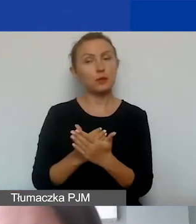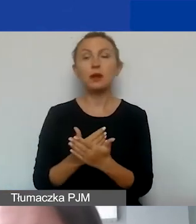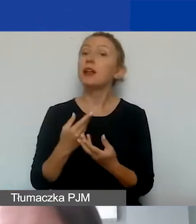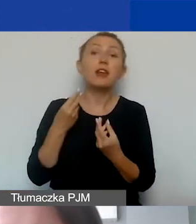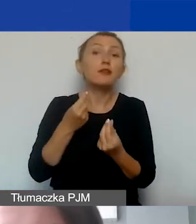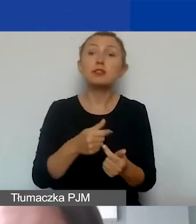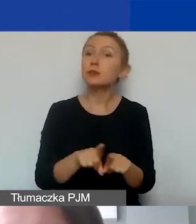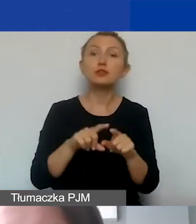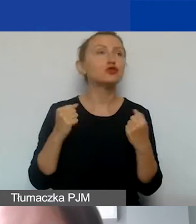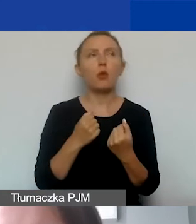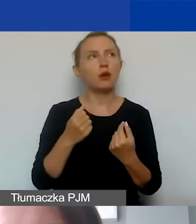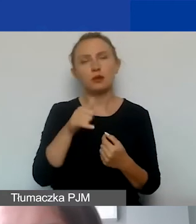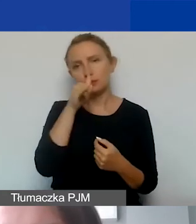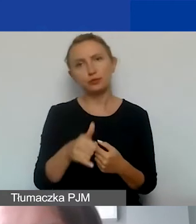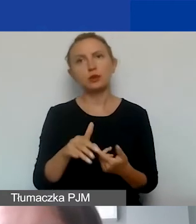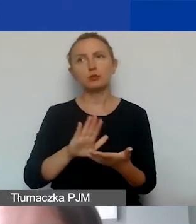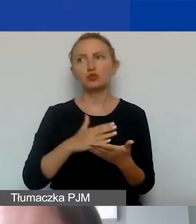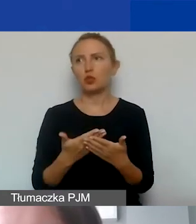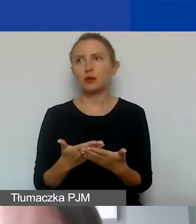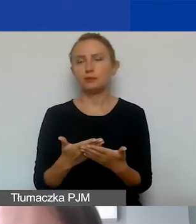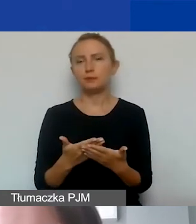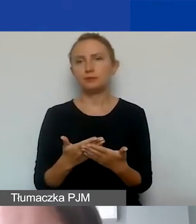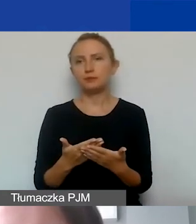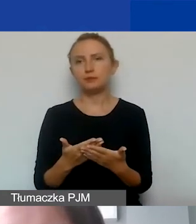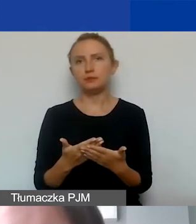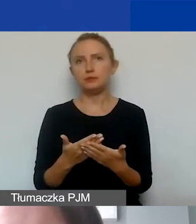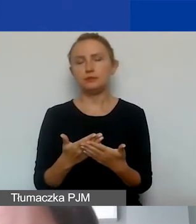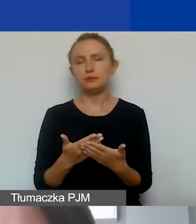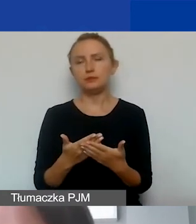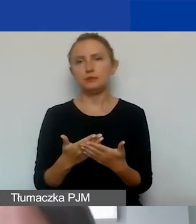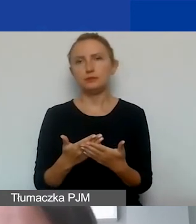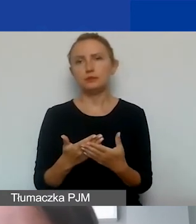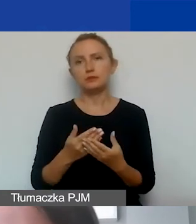polegających na szerzeniu czy głoszeniu wiary.